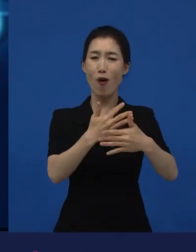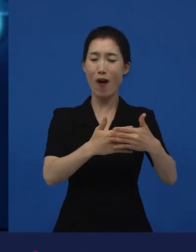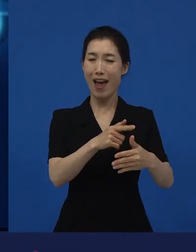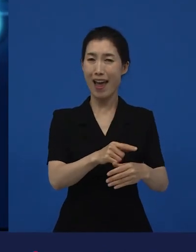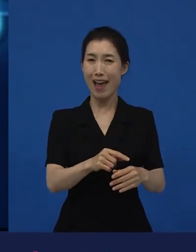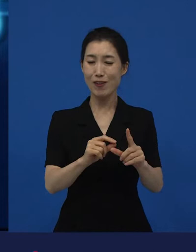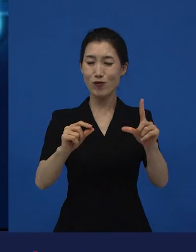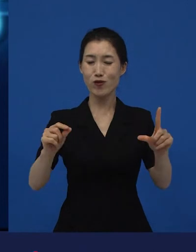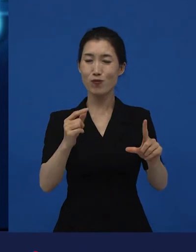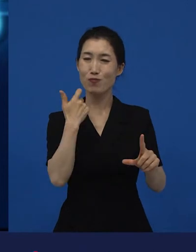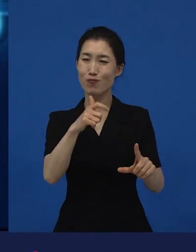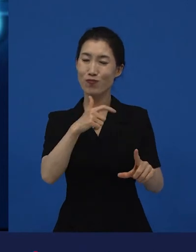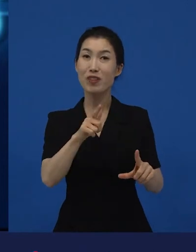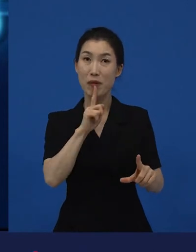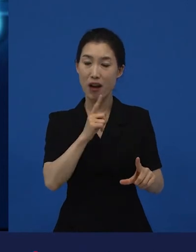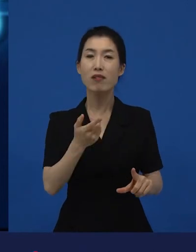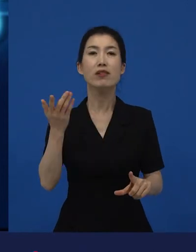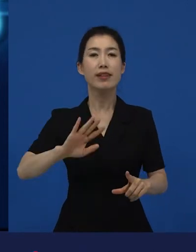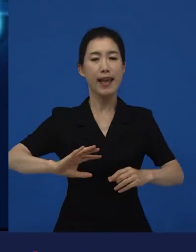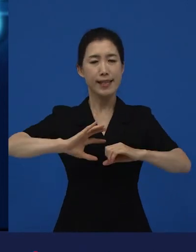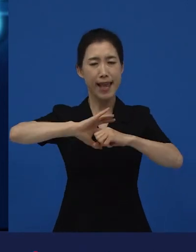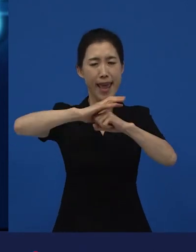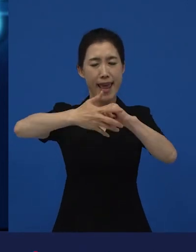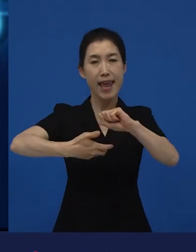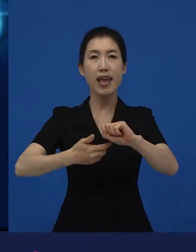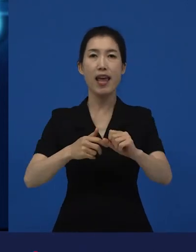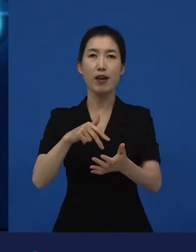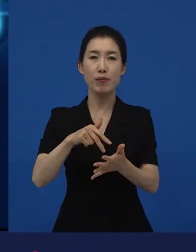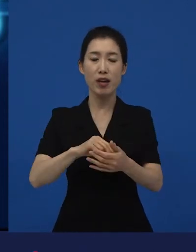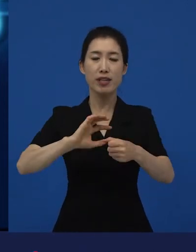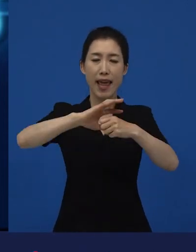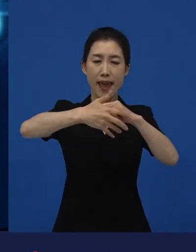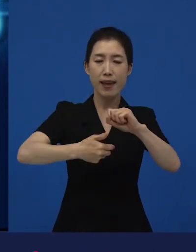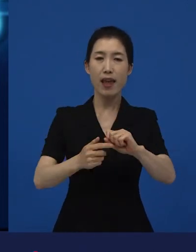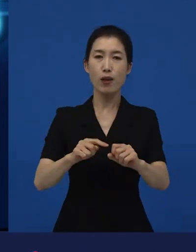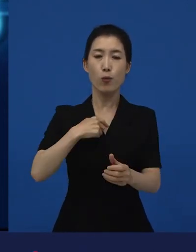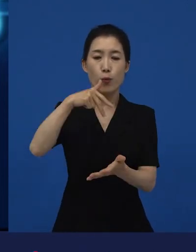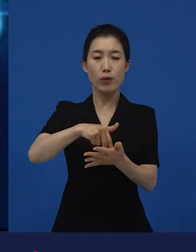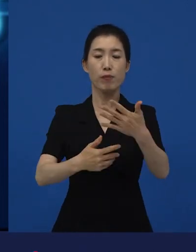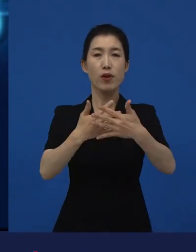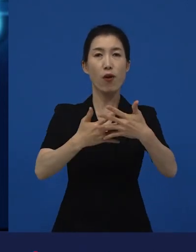흔히 말해서 전세계적으로 인디펜던트라고 말하는 이 다양성 영화는 보통